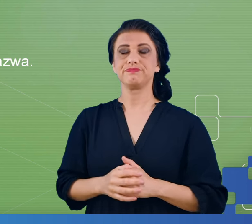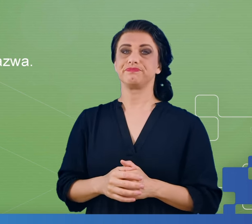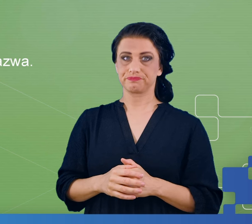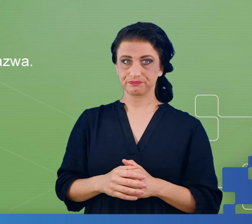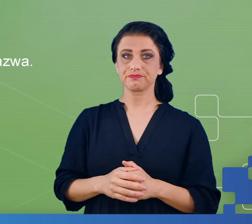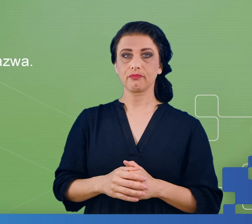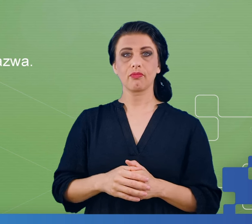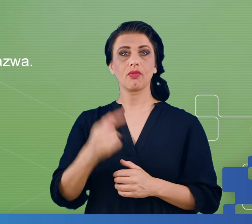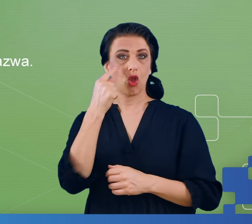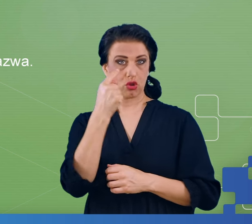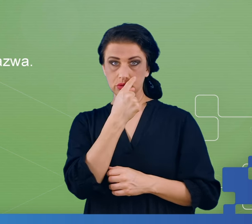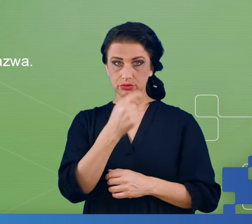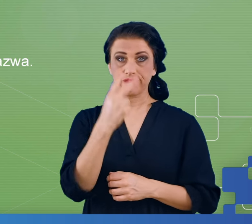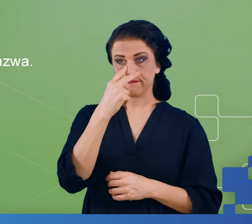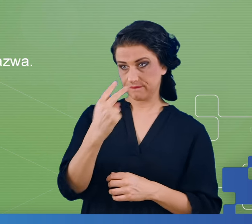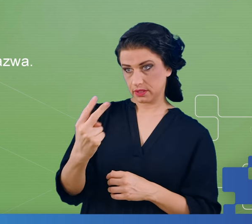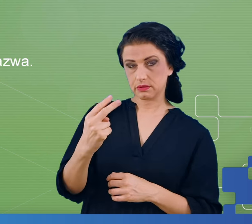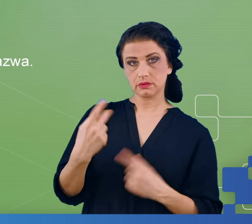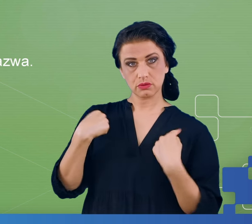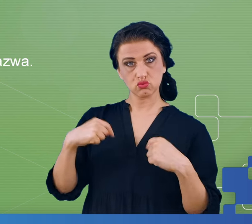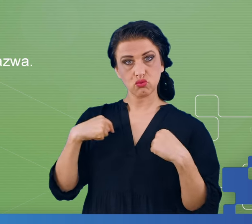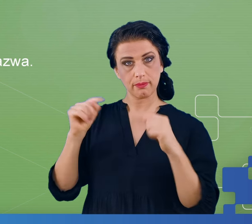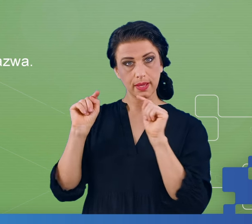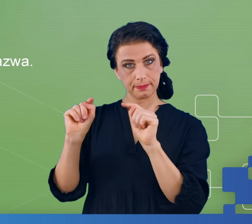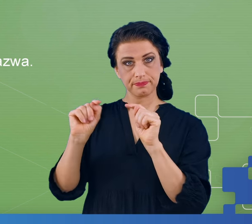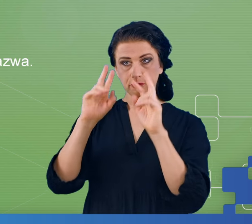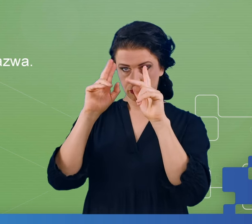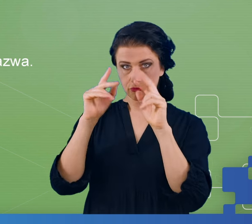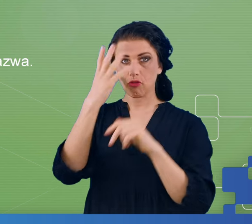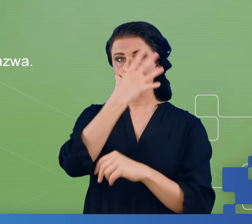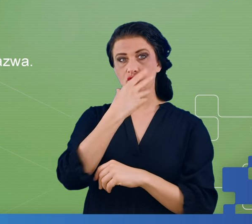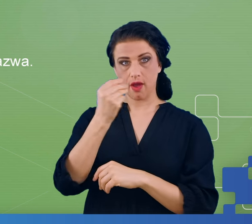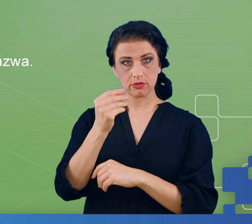pacjenta, pacjent miał zaznaczyć te, które są mu znane, albo które widział